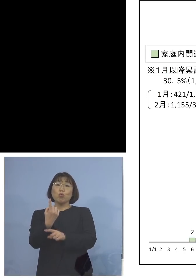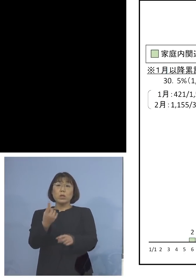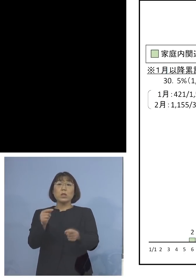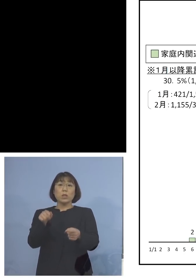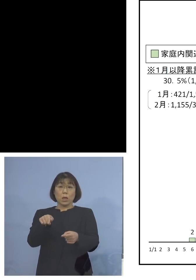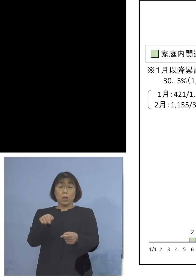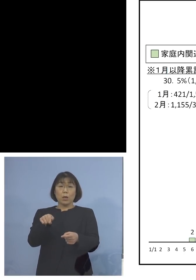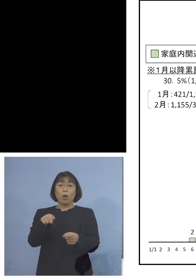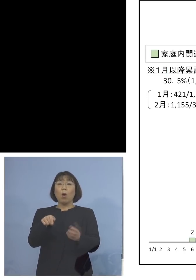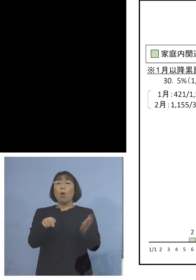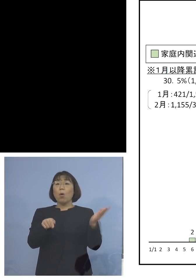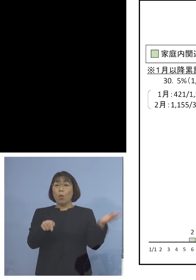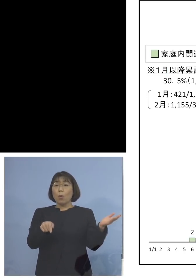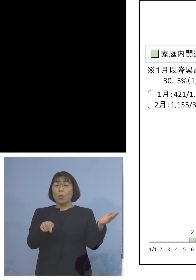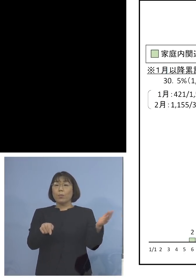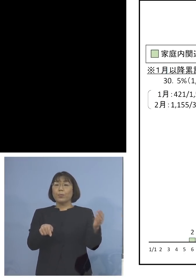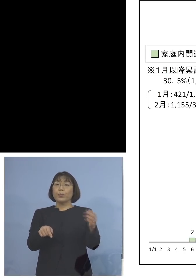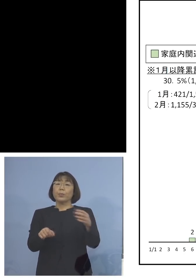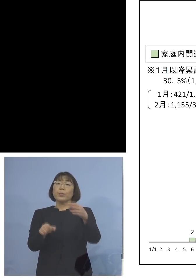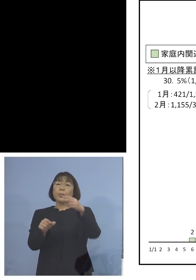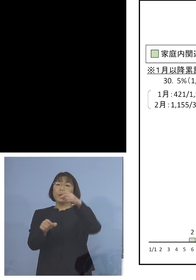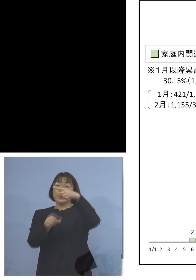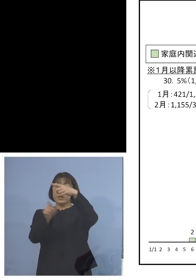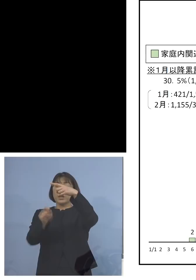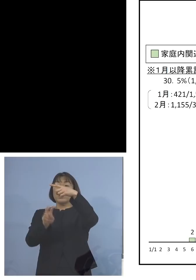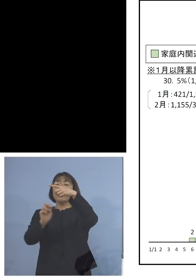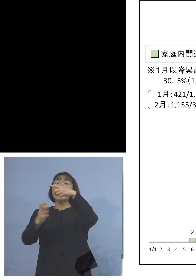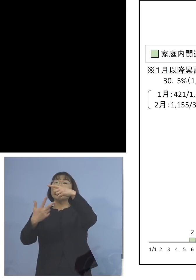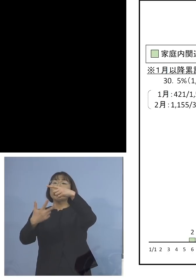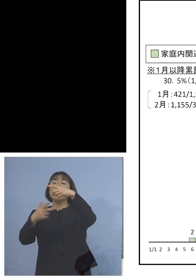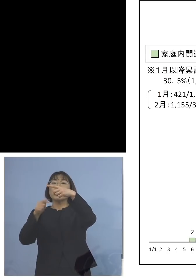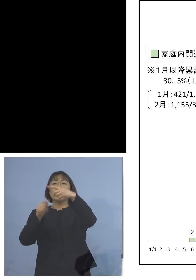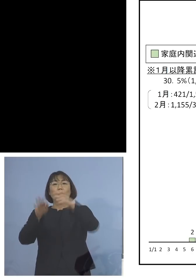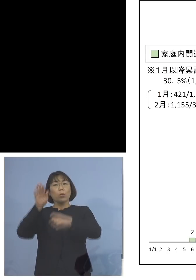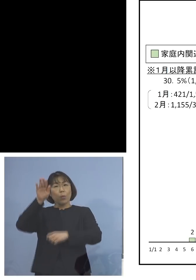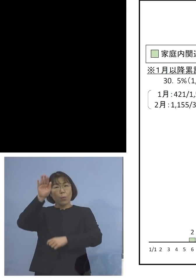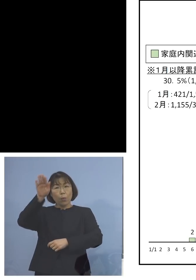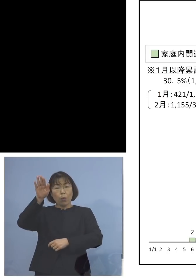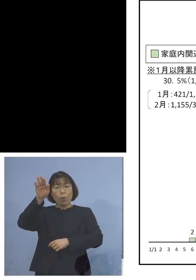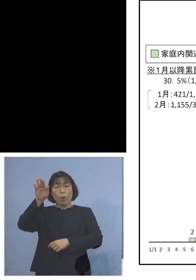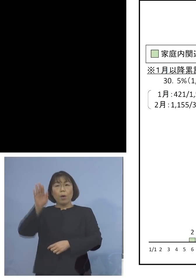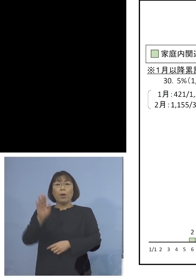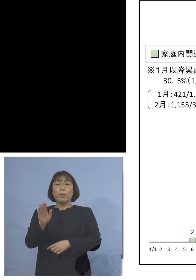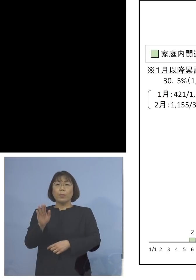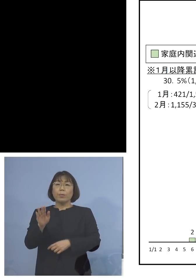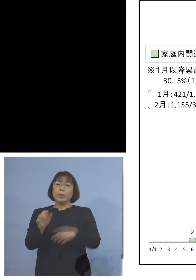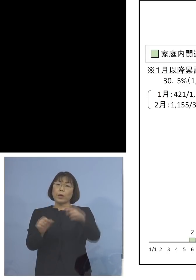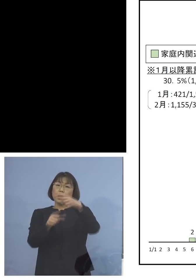これが1月27日ですね ここ以降1つ、30日15名という